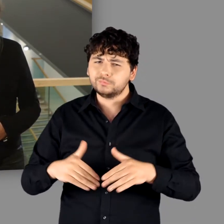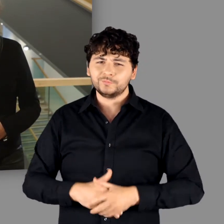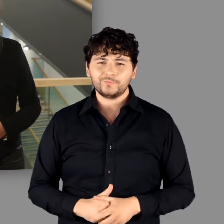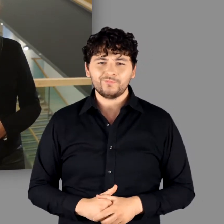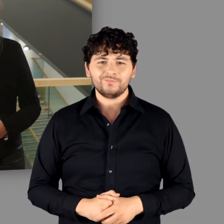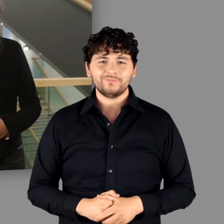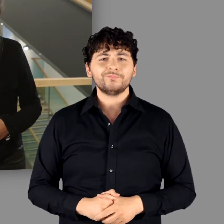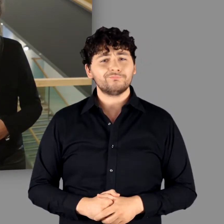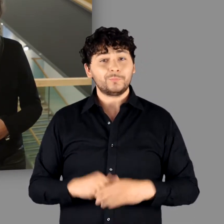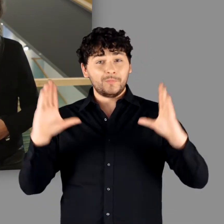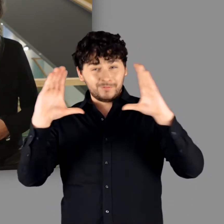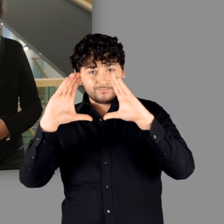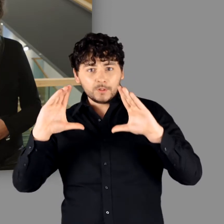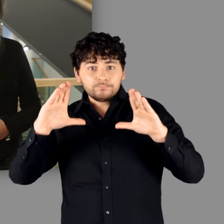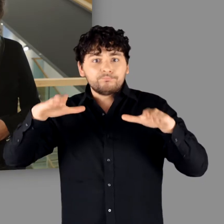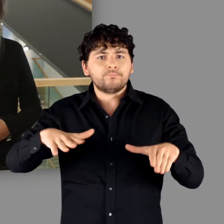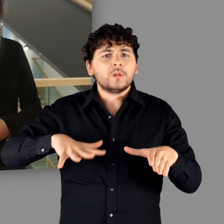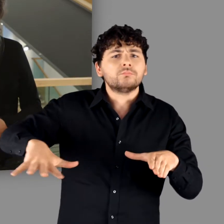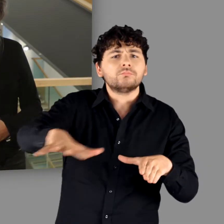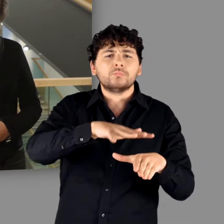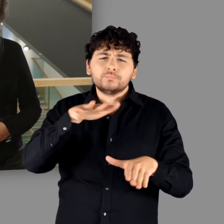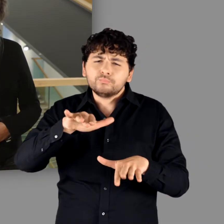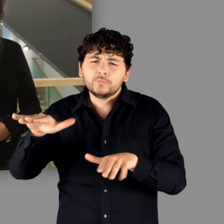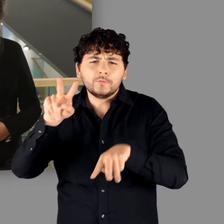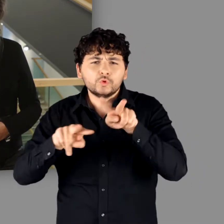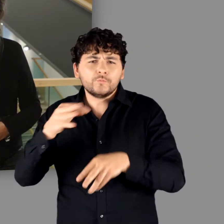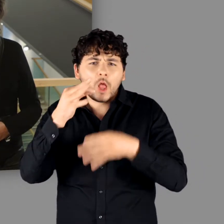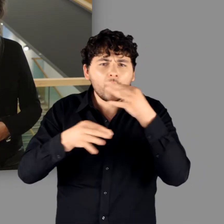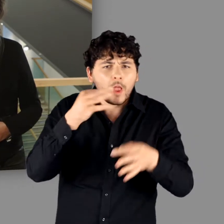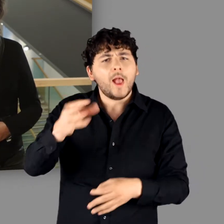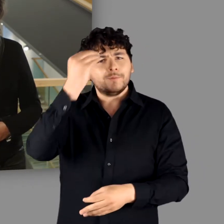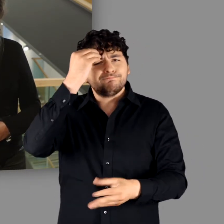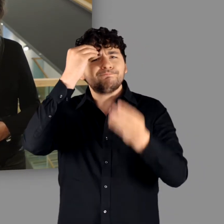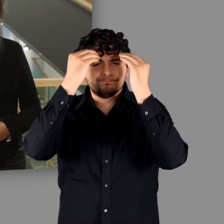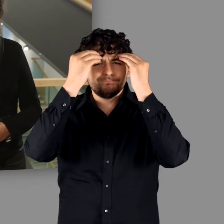Bei diesem Ansatz galt es viele Fragestellungen zu berücksichtigen: